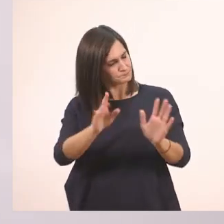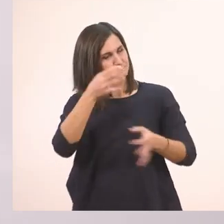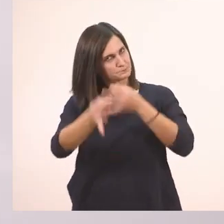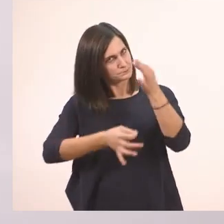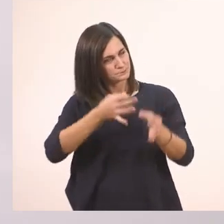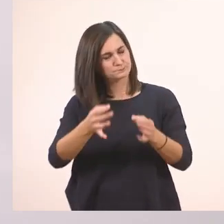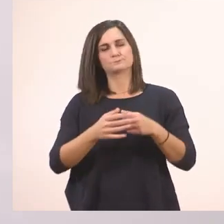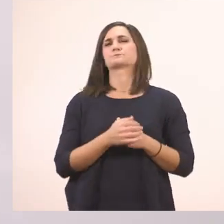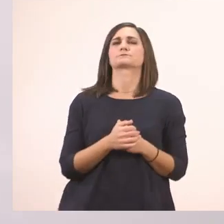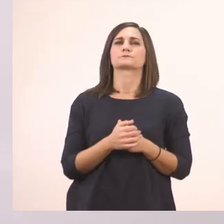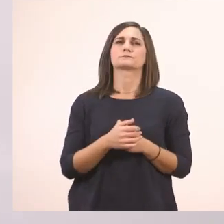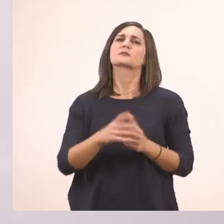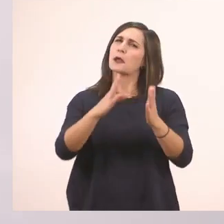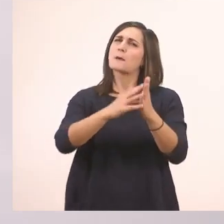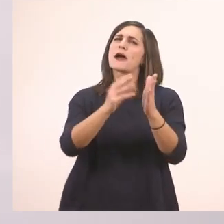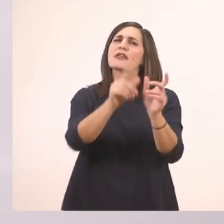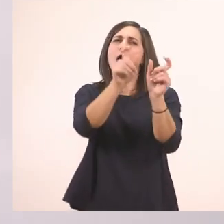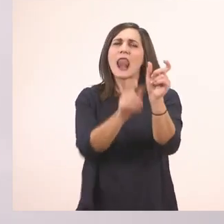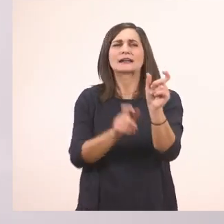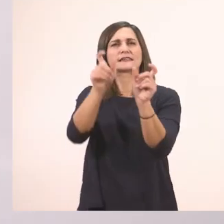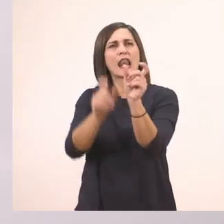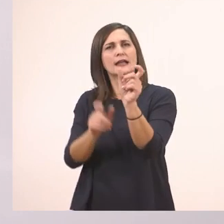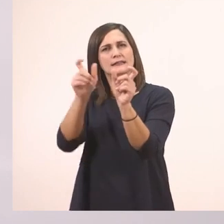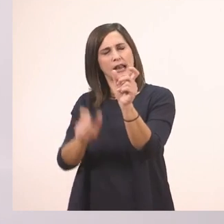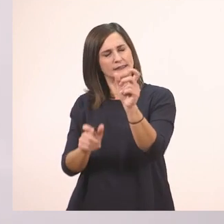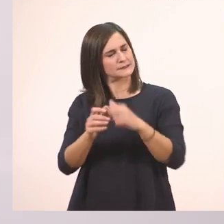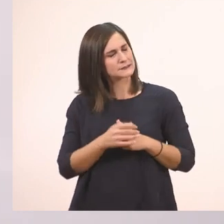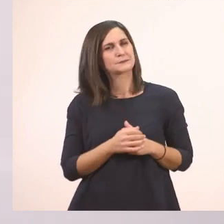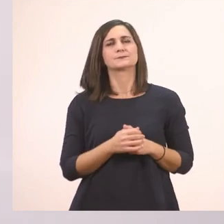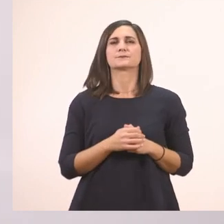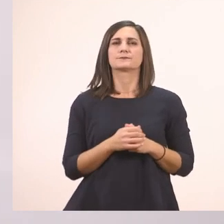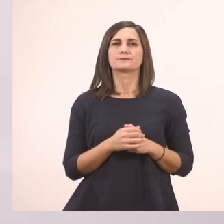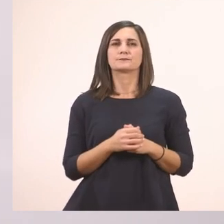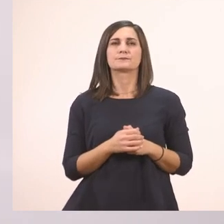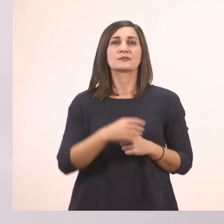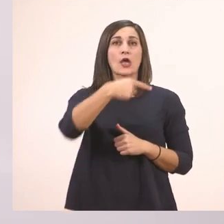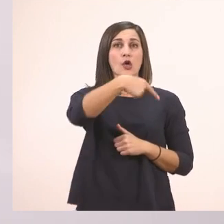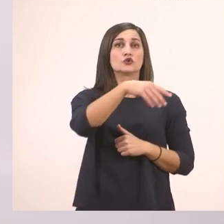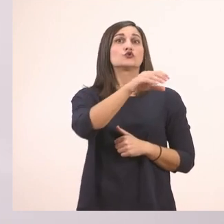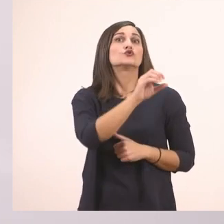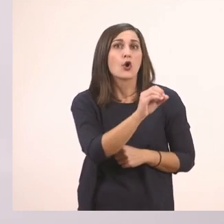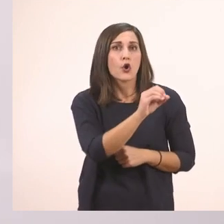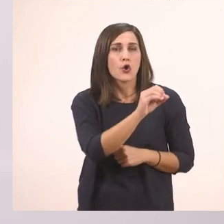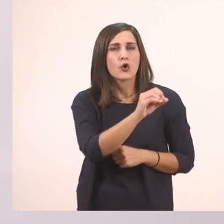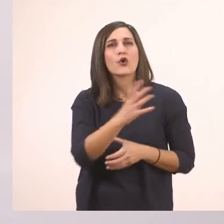Να πούμε μερικές λεξούλες που έχουμε μάθει μέχρι στιγμής. Το καπάκι.